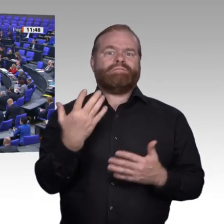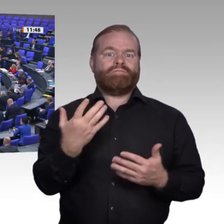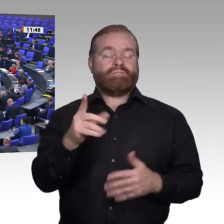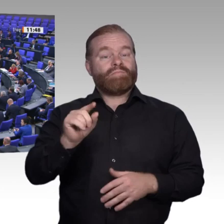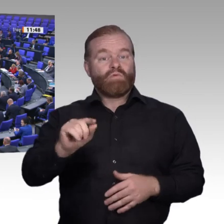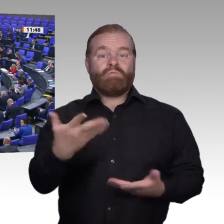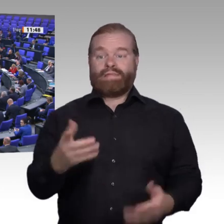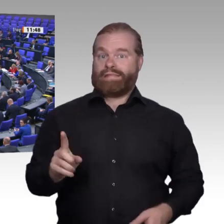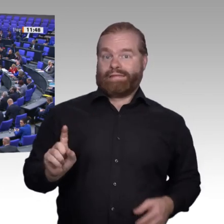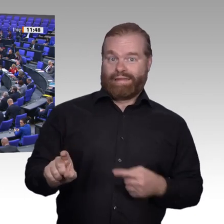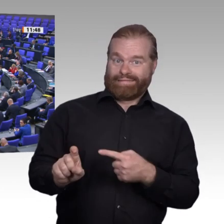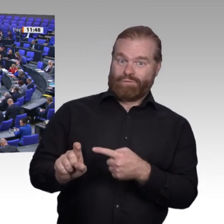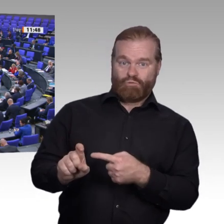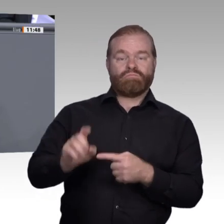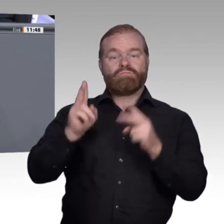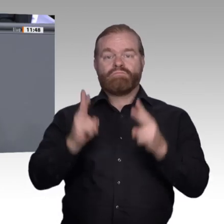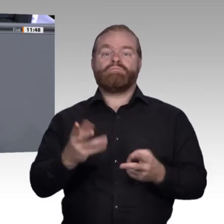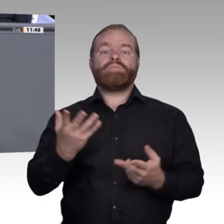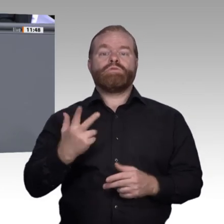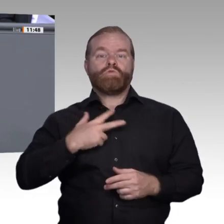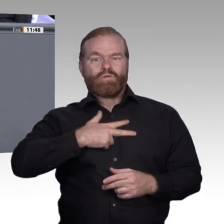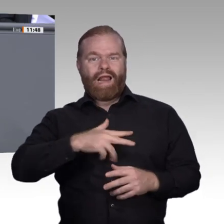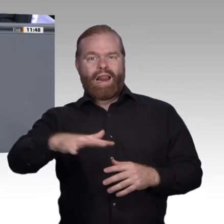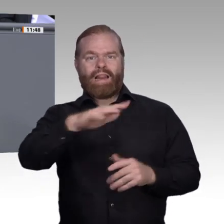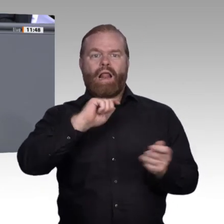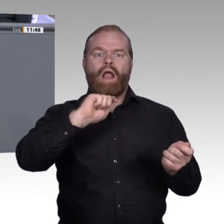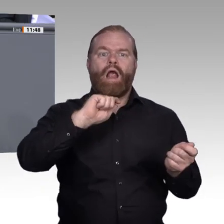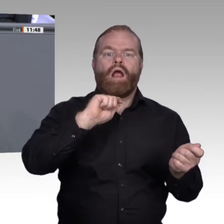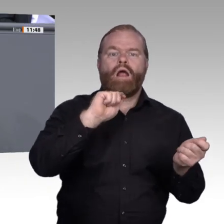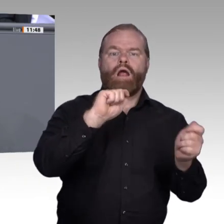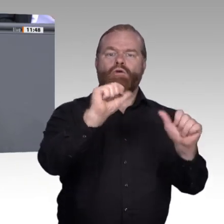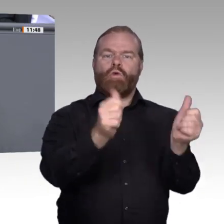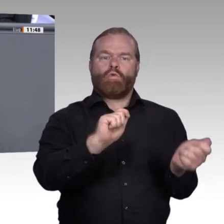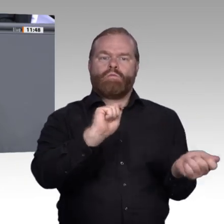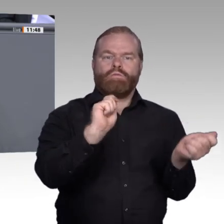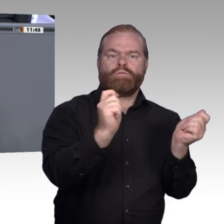Realisieren wir zunächst einmal: Die berufliche Bildung ist eben nicht nur eine Bereitstellung